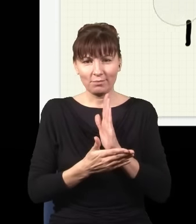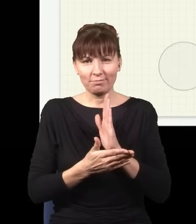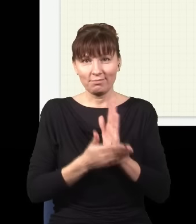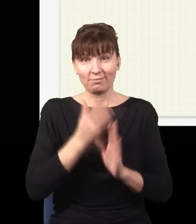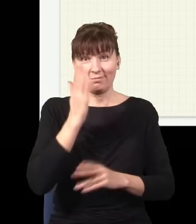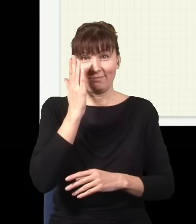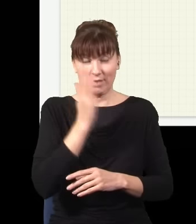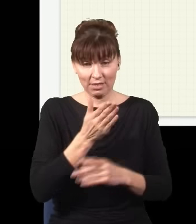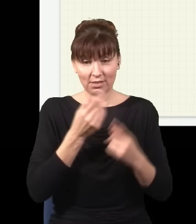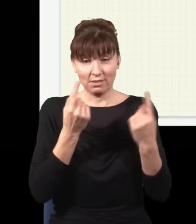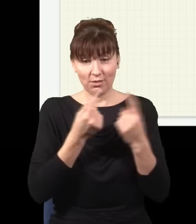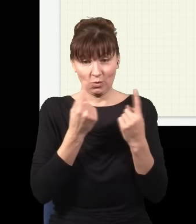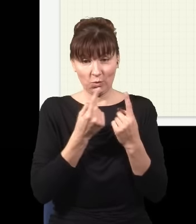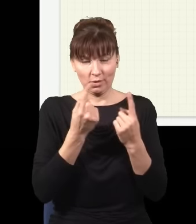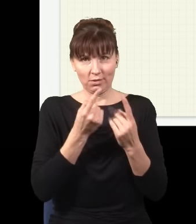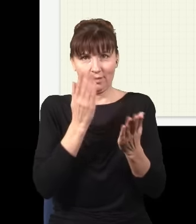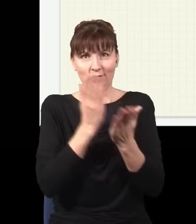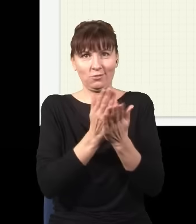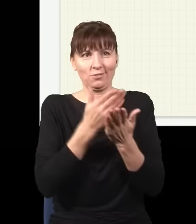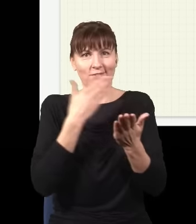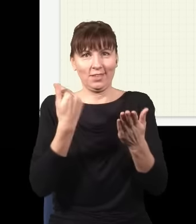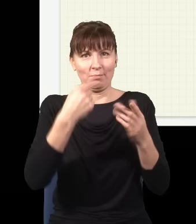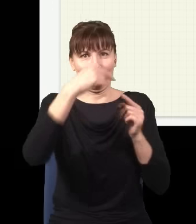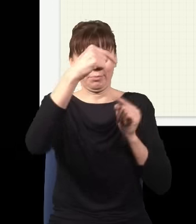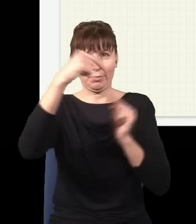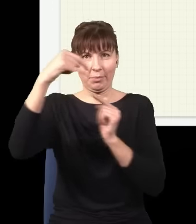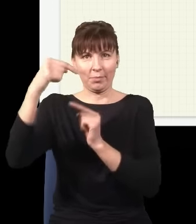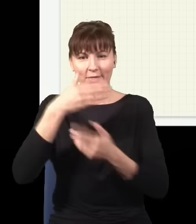zostanie z tych przegród, zostanie tylko źródło